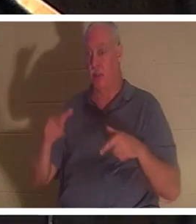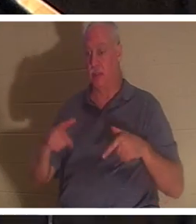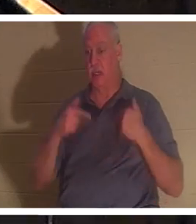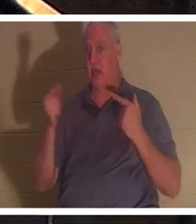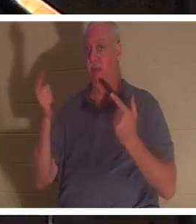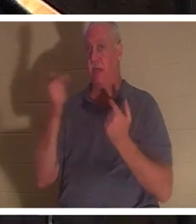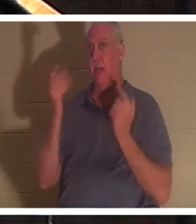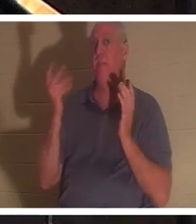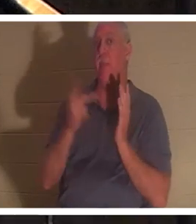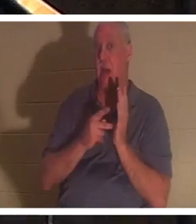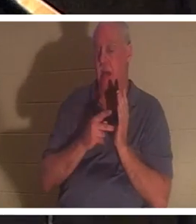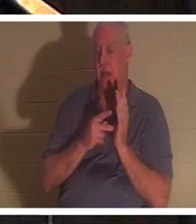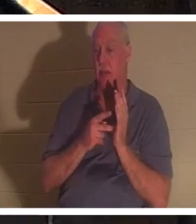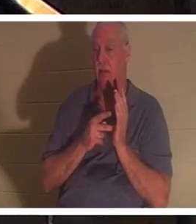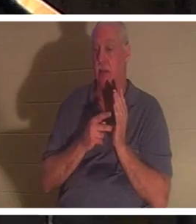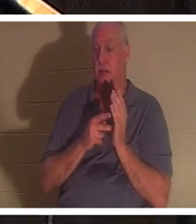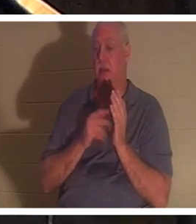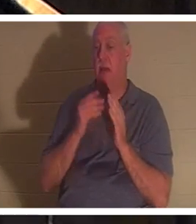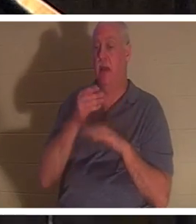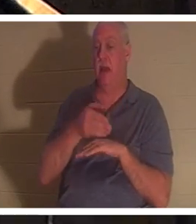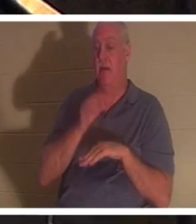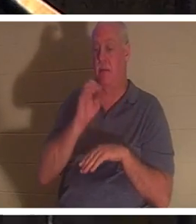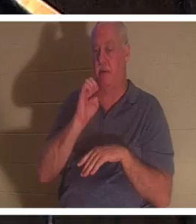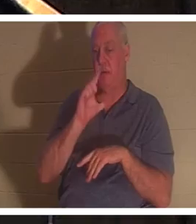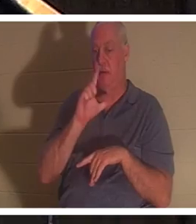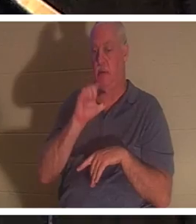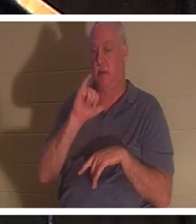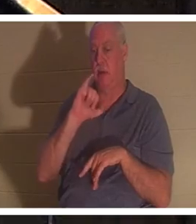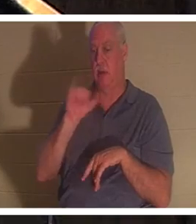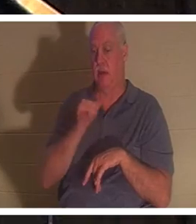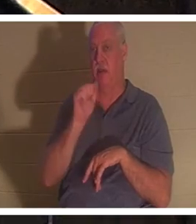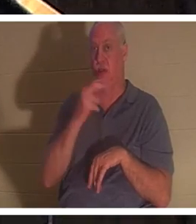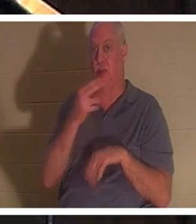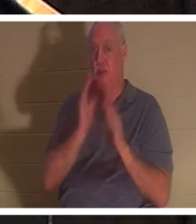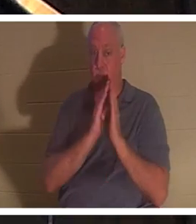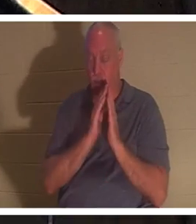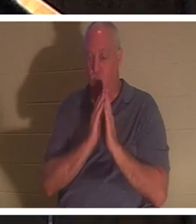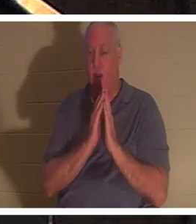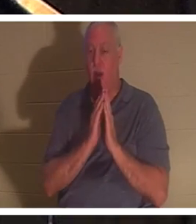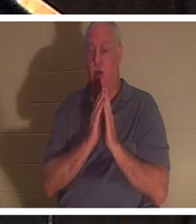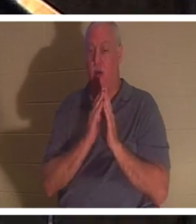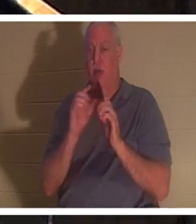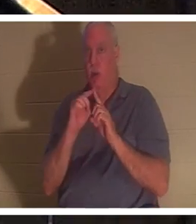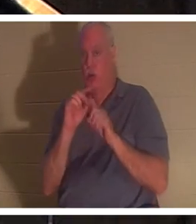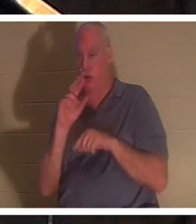उसमें लौट आया। वहां फिर से, हिब्रू शब्द 'नेफेश' का उपयोग किया गया है, जिसका शाब्दिक